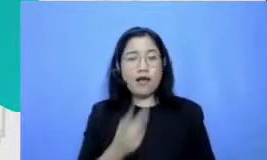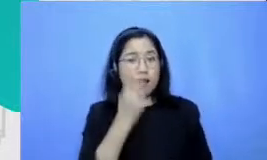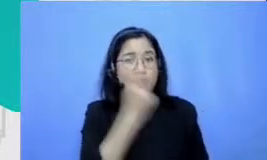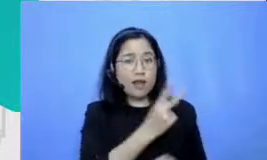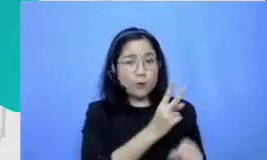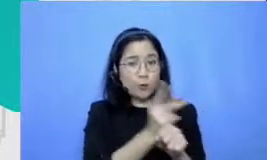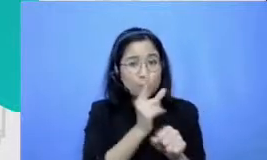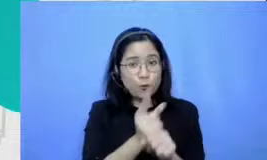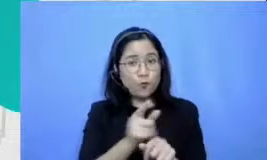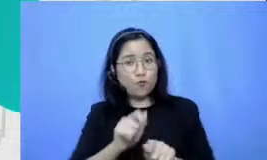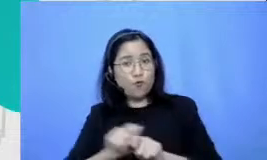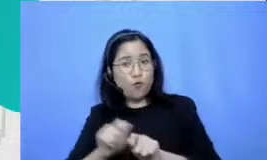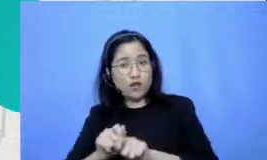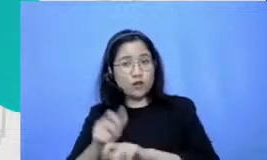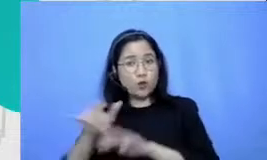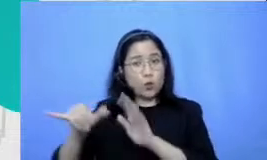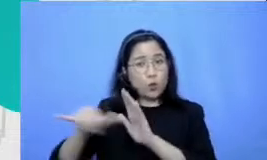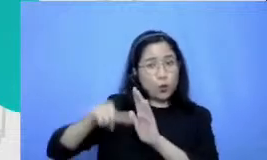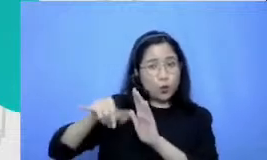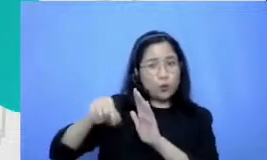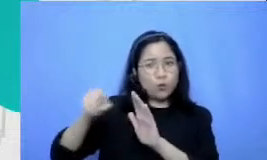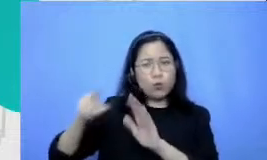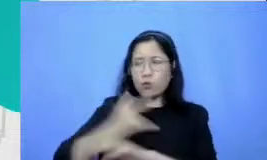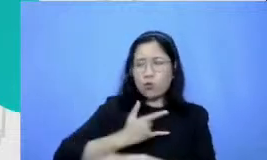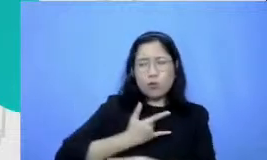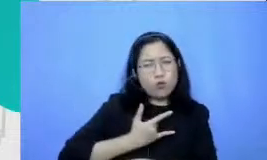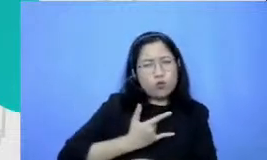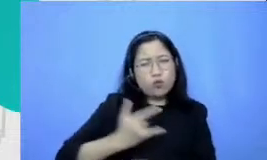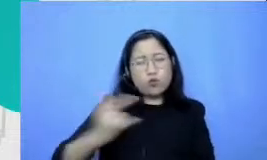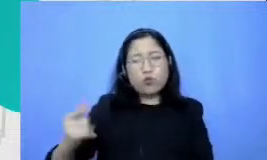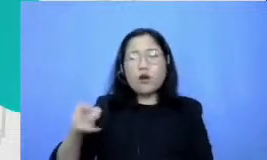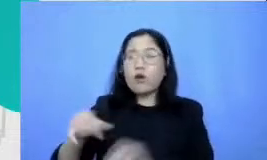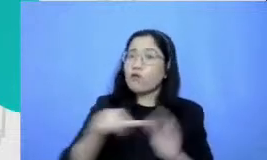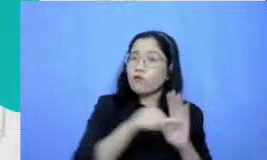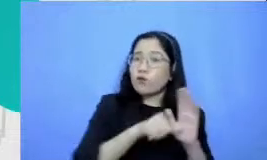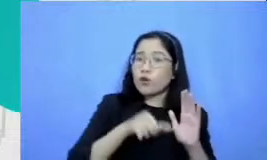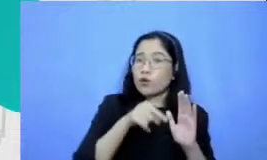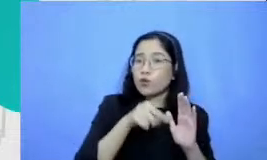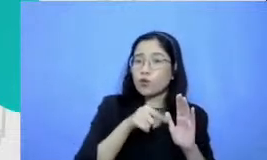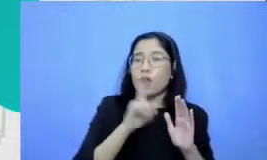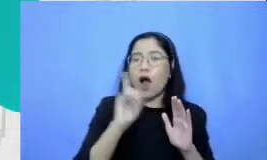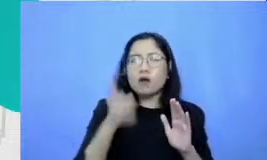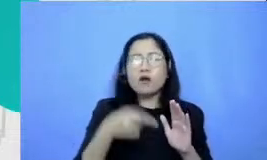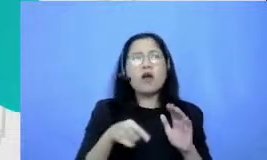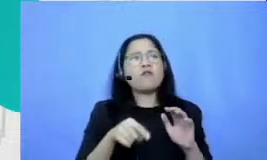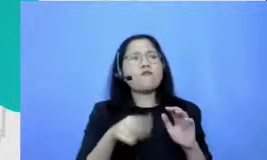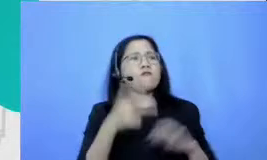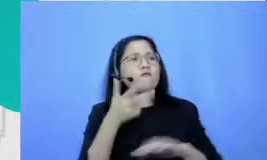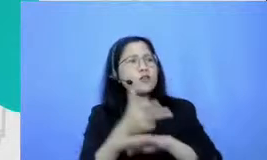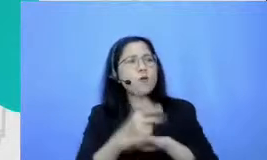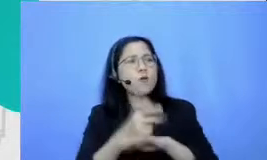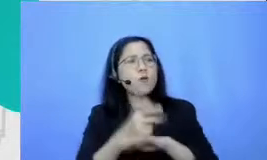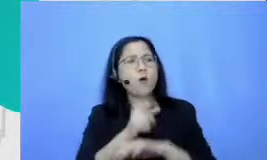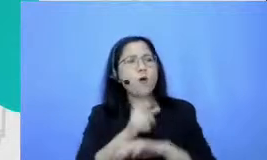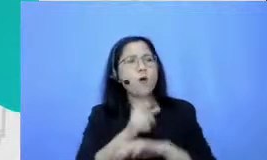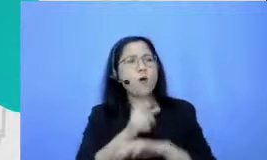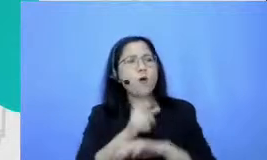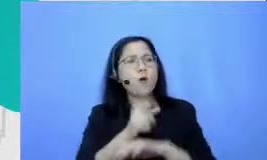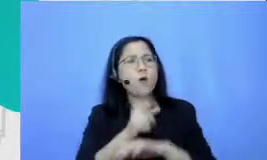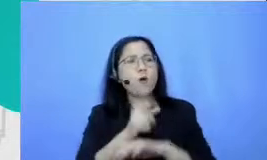konsisten begitu videonya sudah mencapai angka 300-200 kemudian penontonnya itu sudah ribuan per